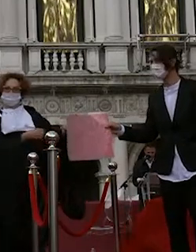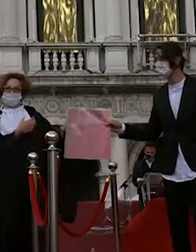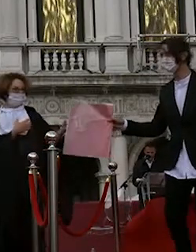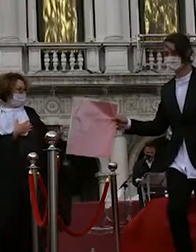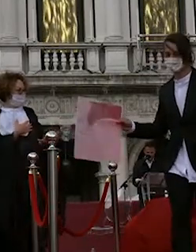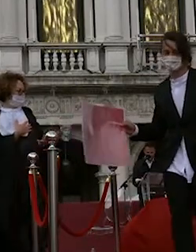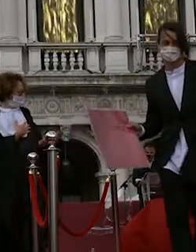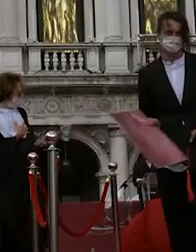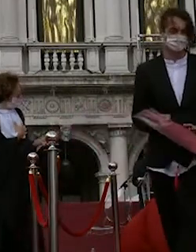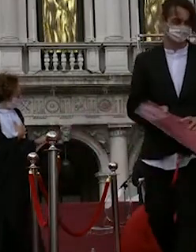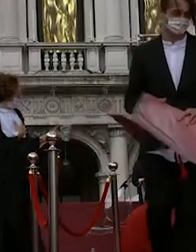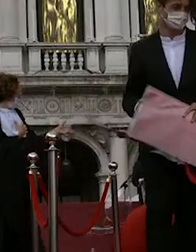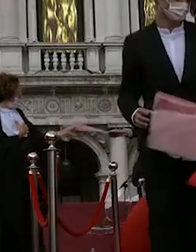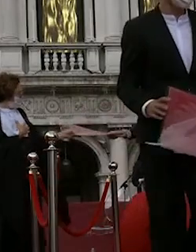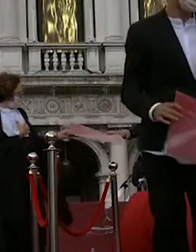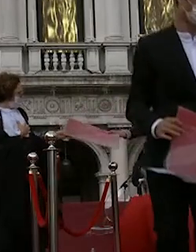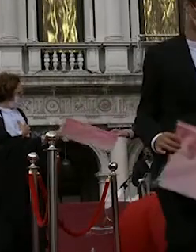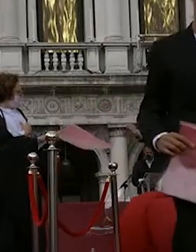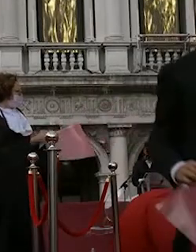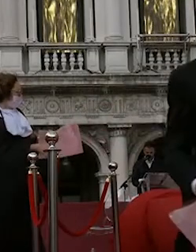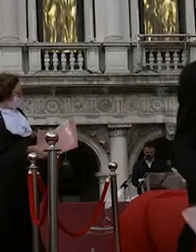francesca scapin